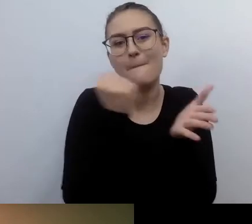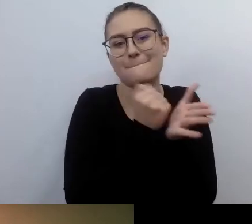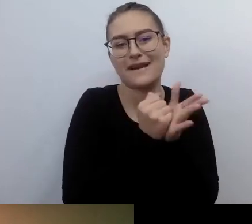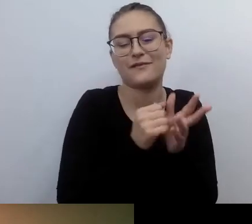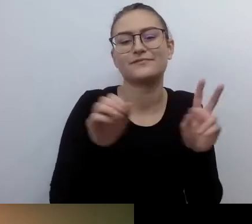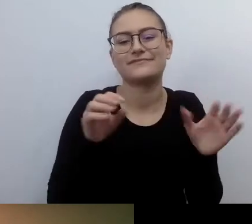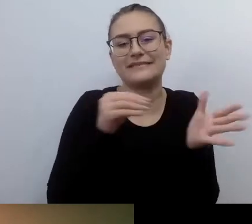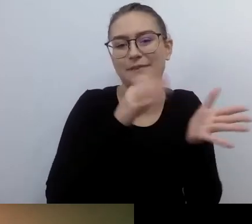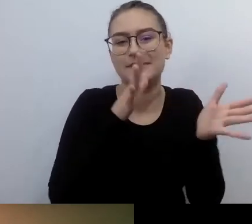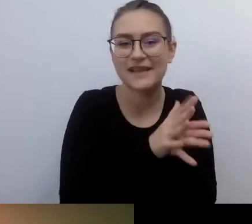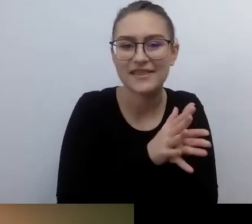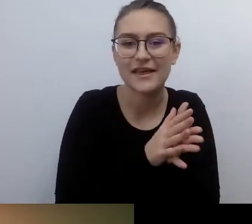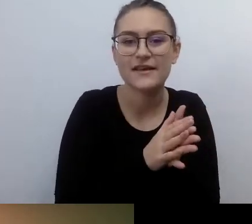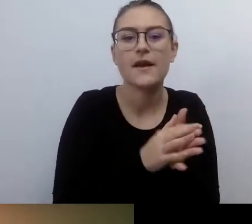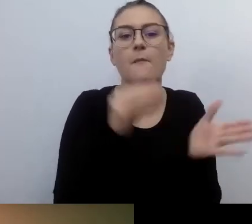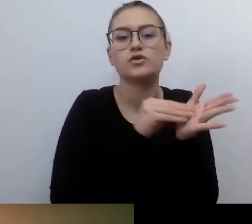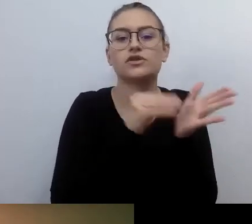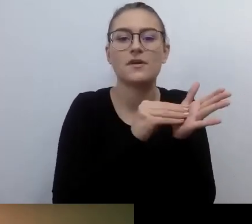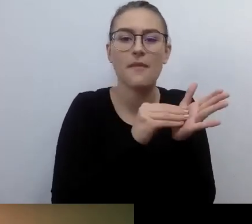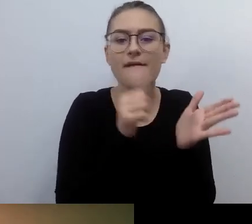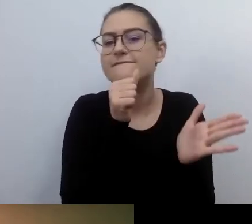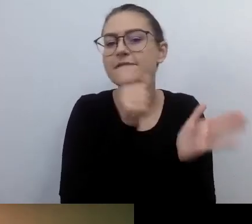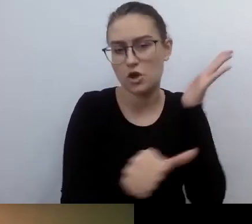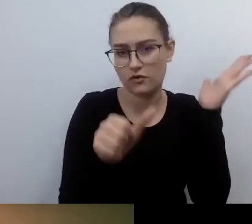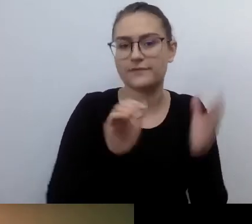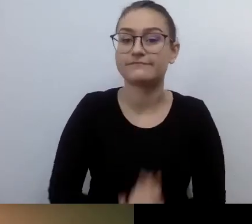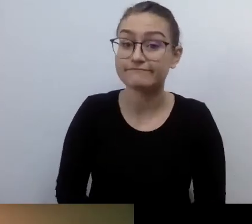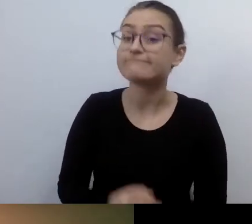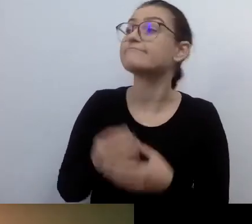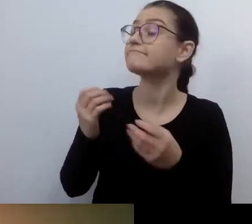Będziemy wtedy mówili o praktycznej kulturze włączania.